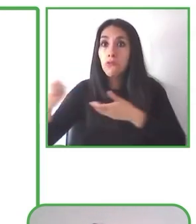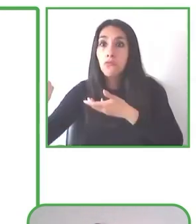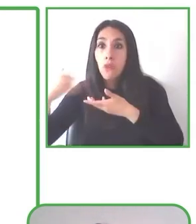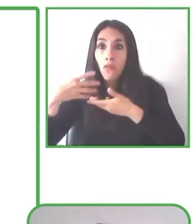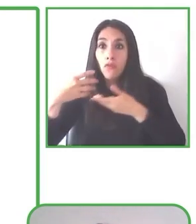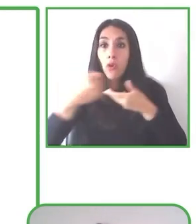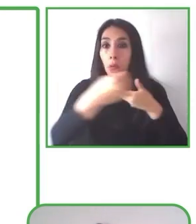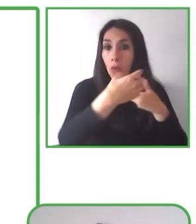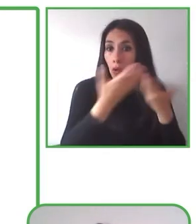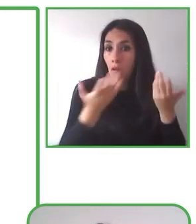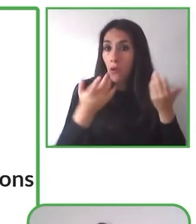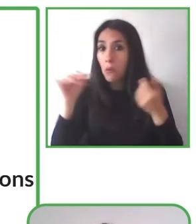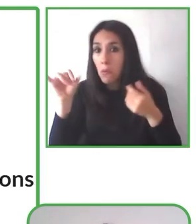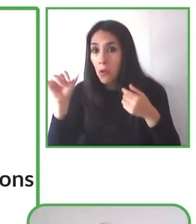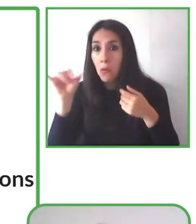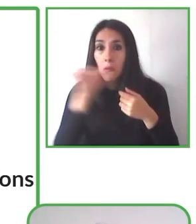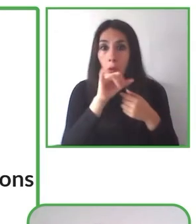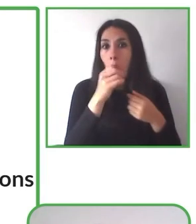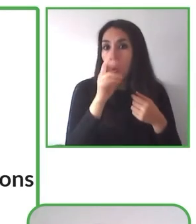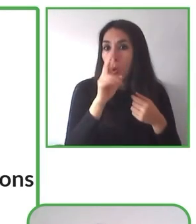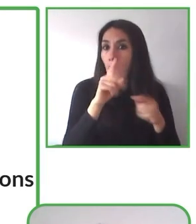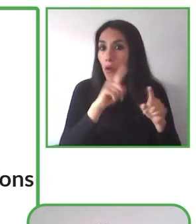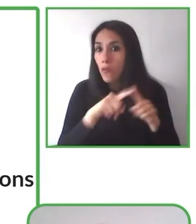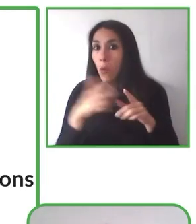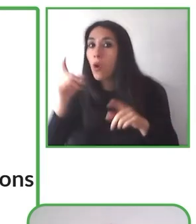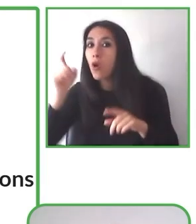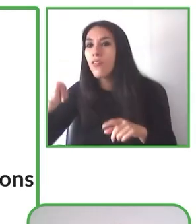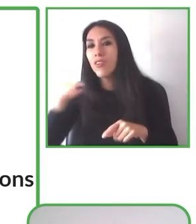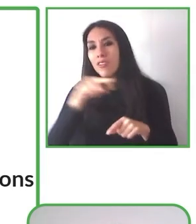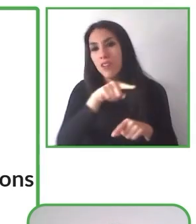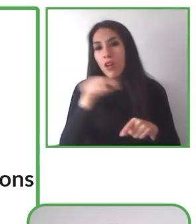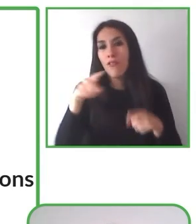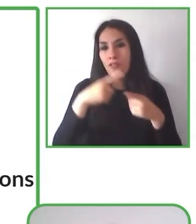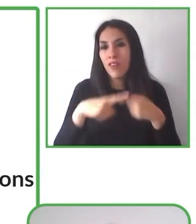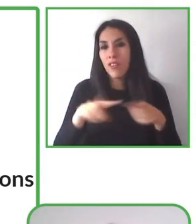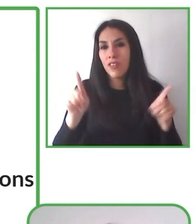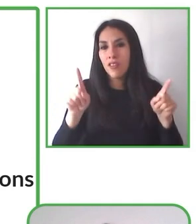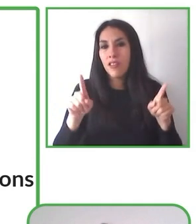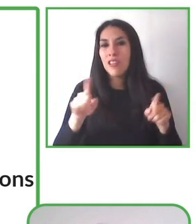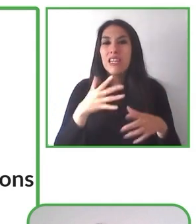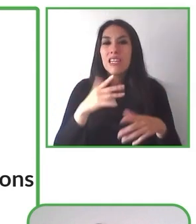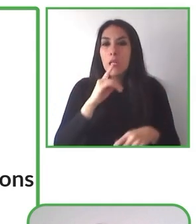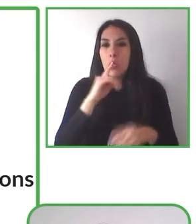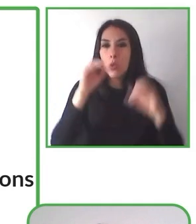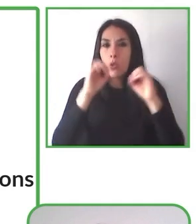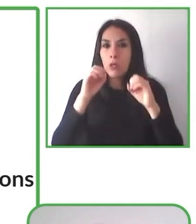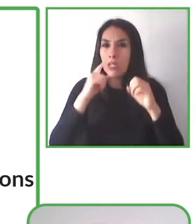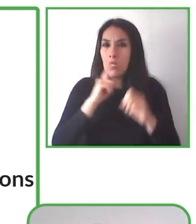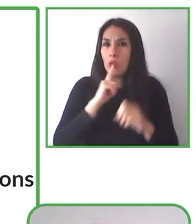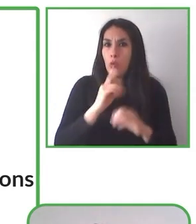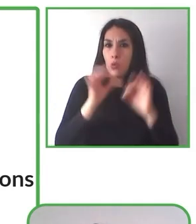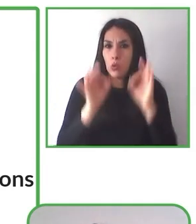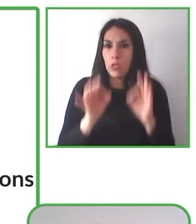Este es nuestro propósito fundacional y queremos invitarlos ahora a compartir cómo lo